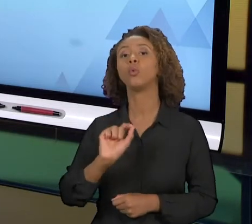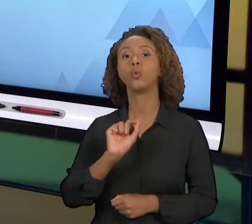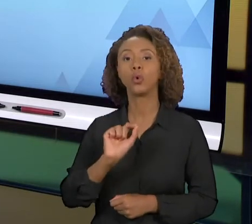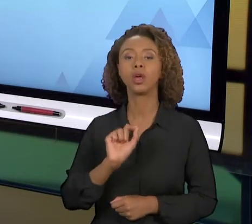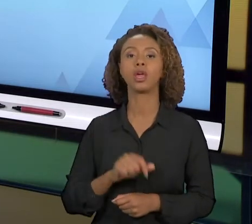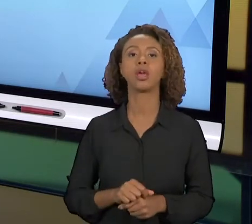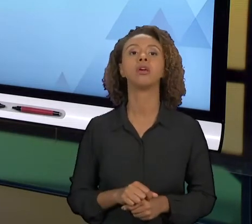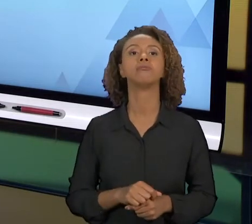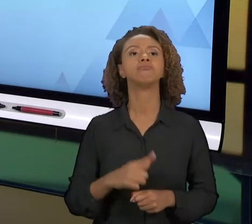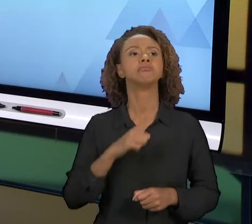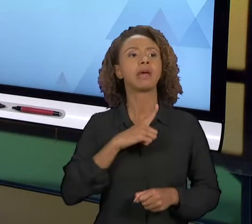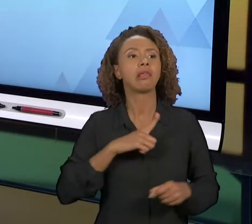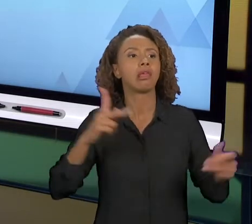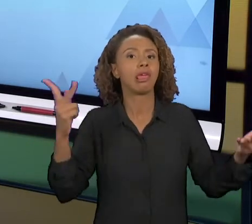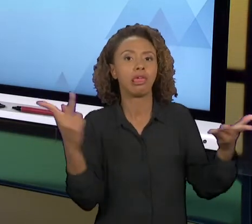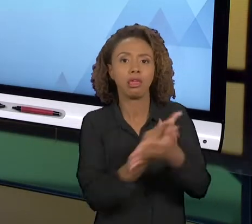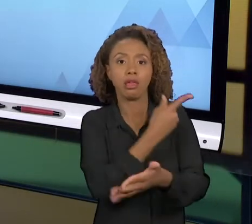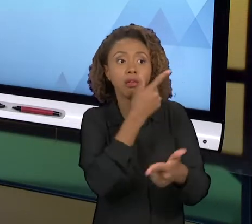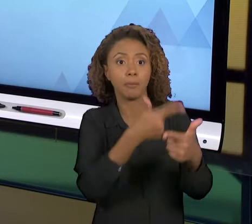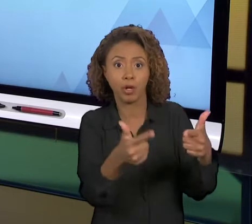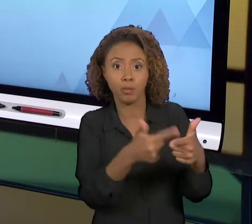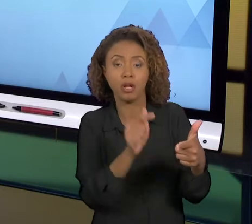SOLUÇÕES PARA PODER RESOLVER ESSE PROBLEMA, E É